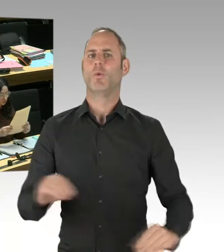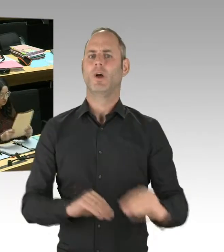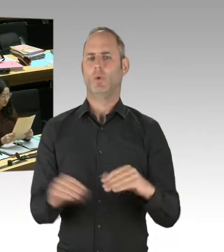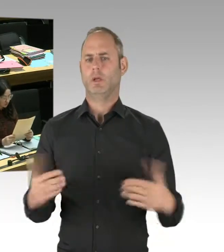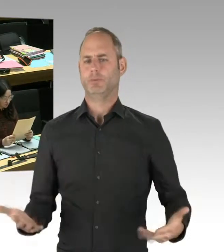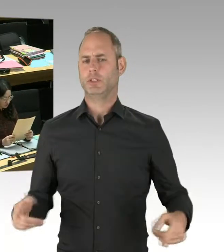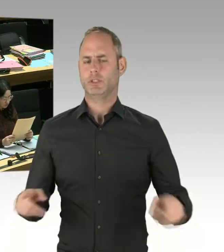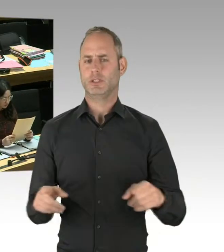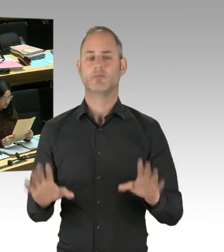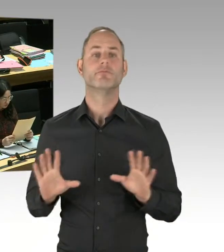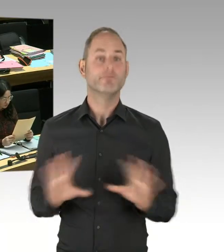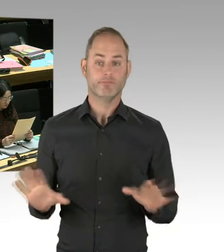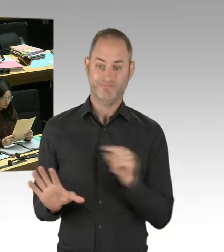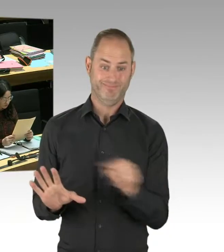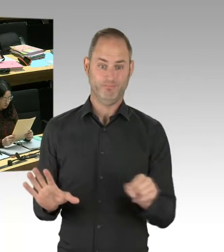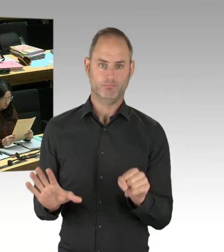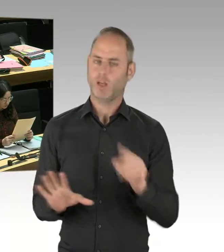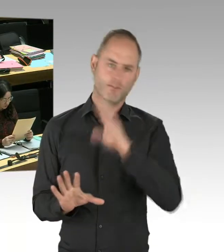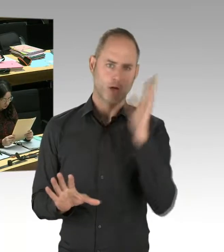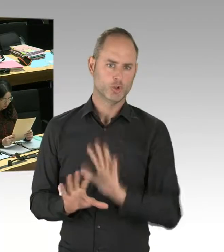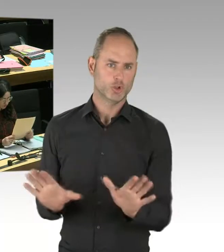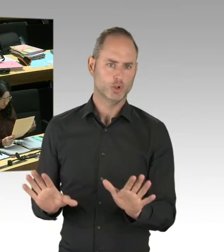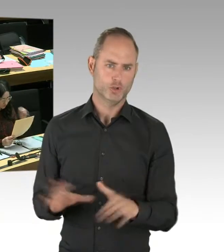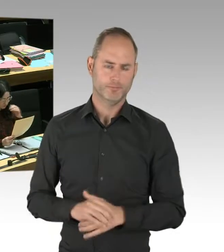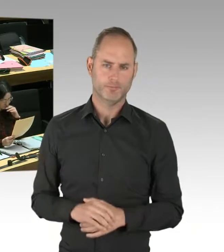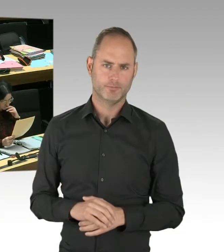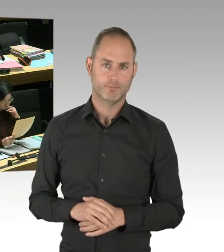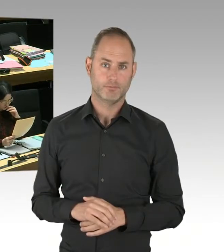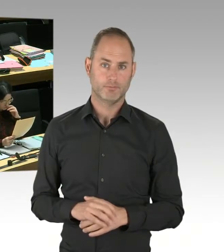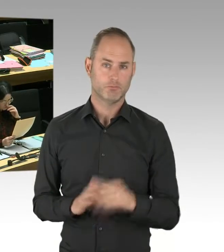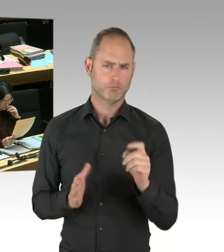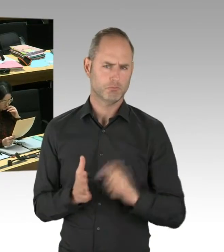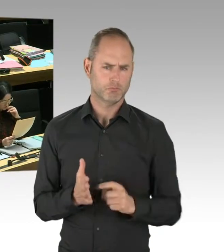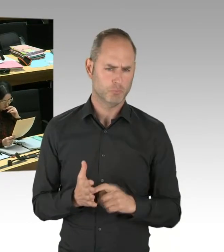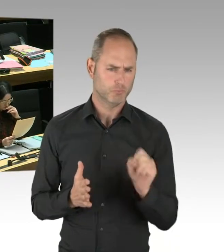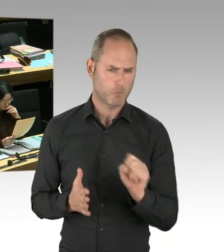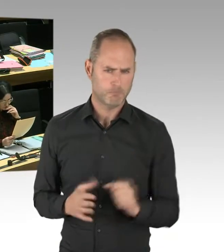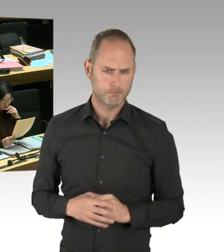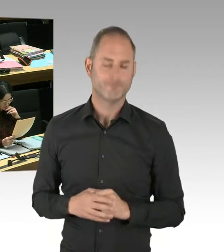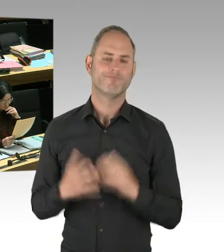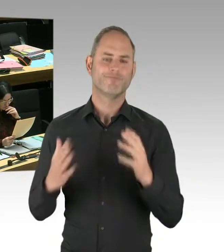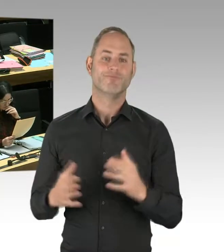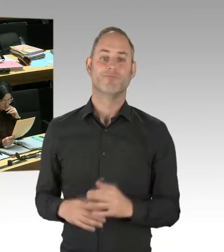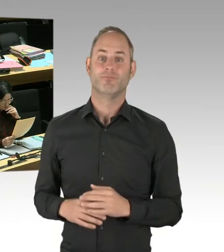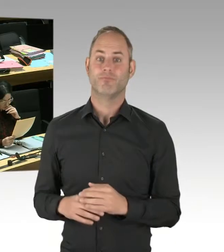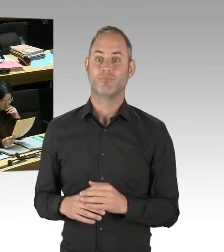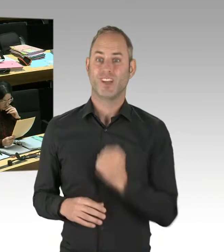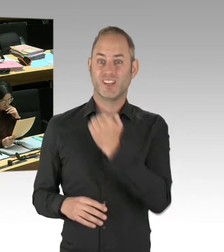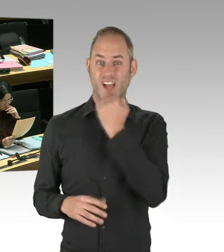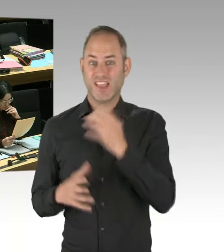aus Jerusalem haben, und zwar aus Ost-Jerusalem. Weil wir uns nämlich im Moment weltweit umschauen,